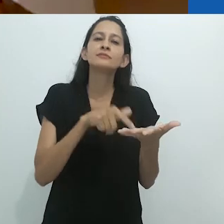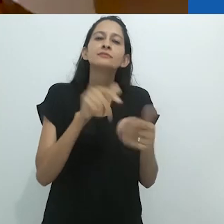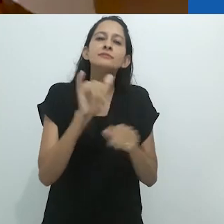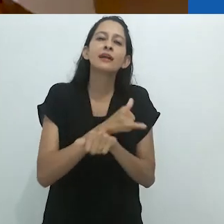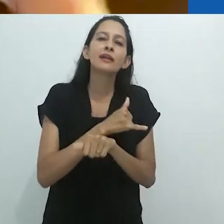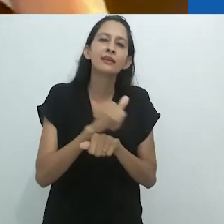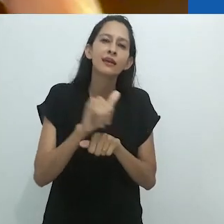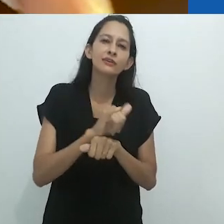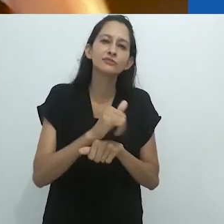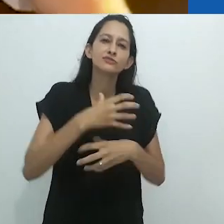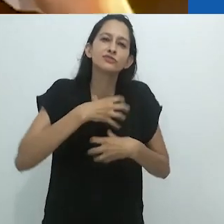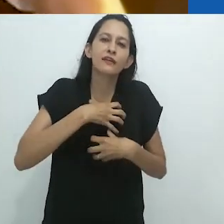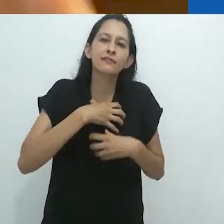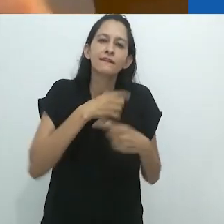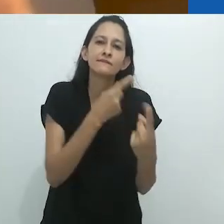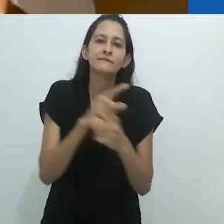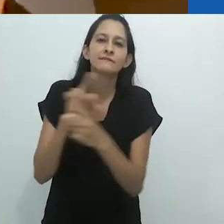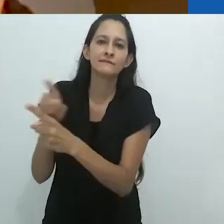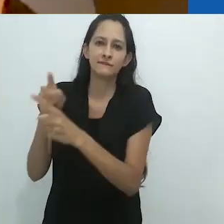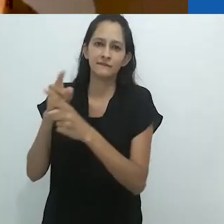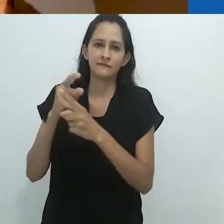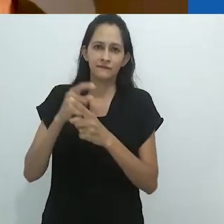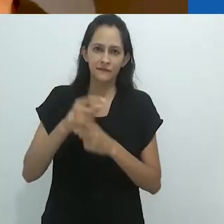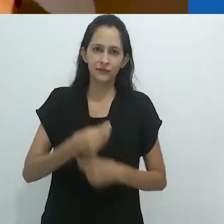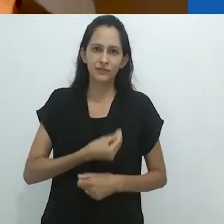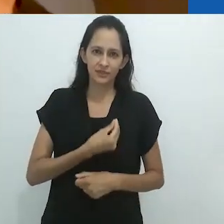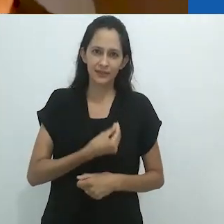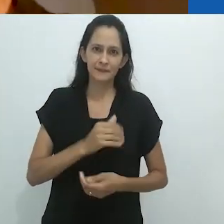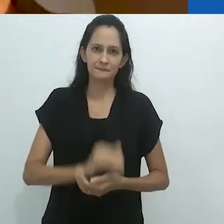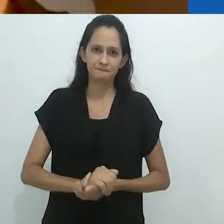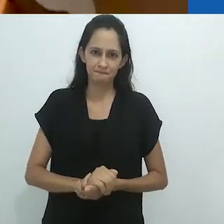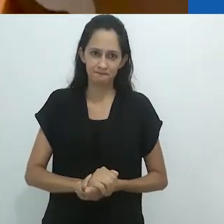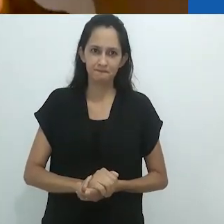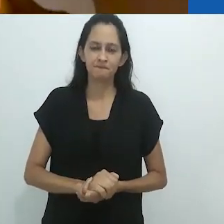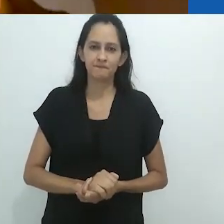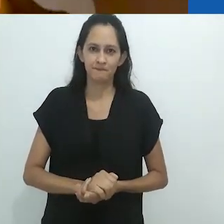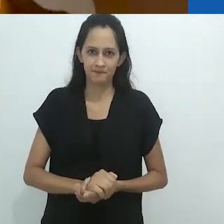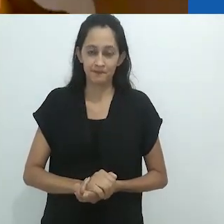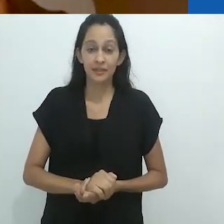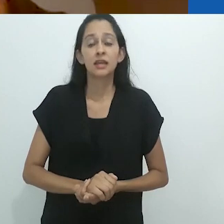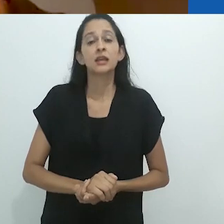perduram como formas alternativas de ser.